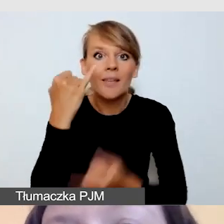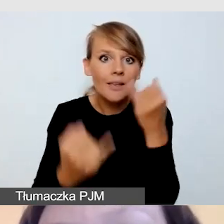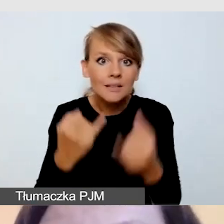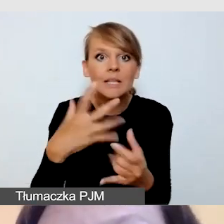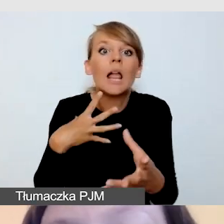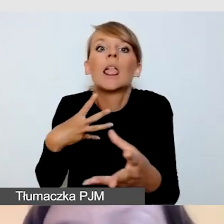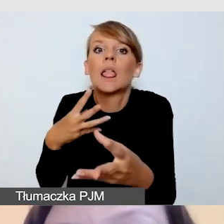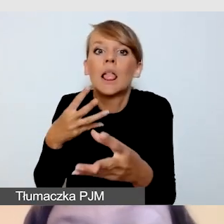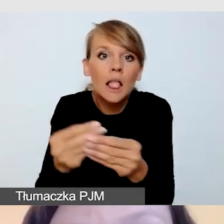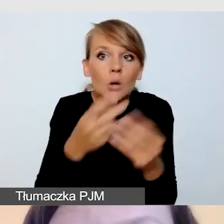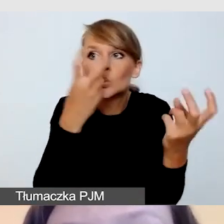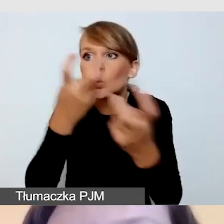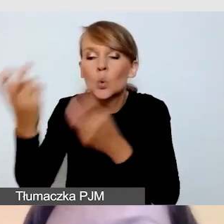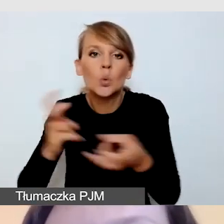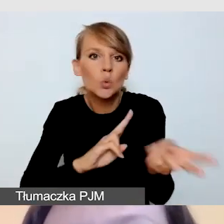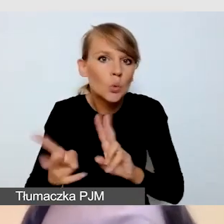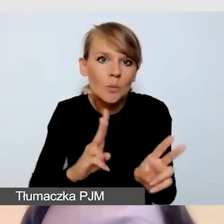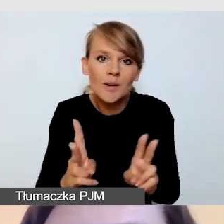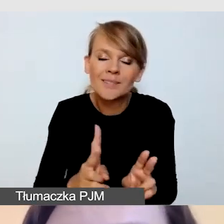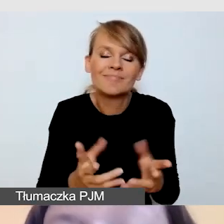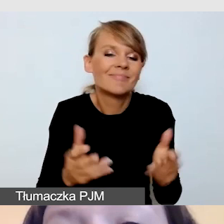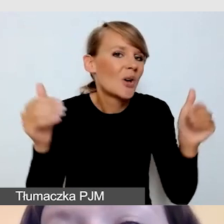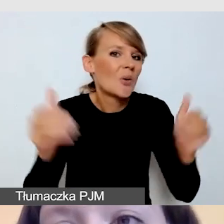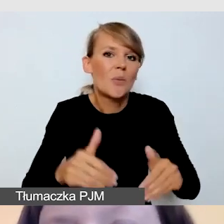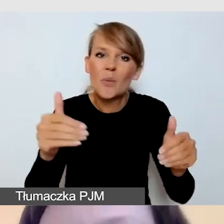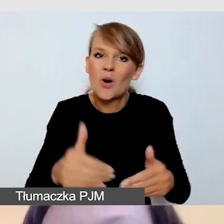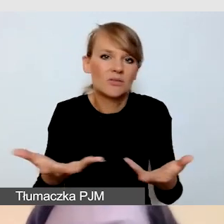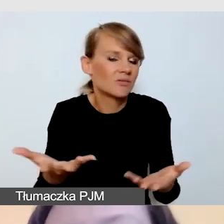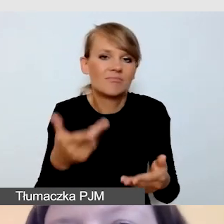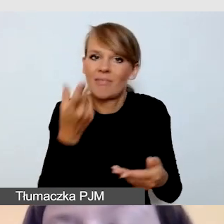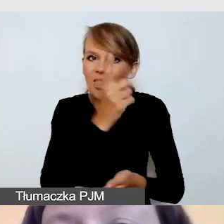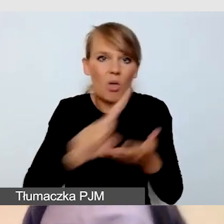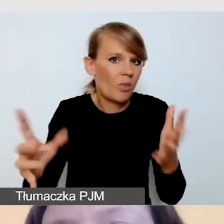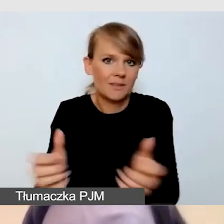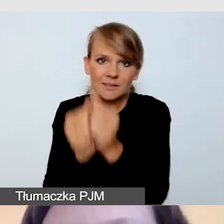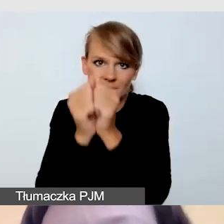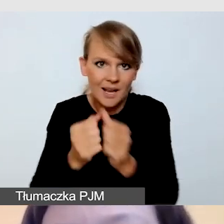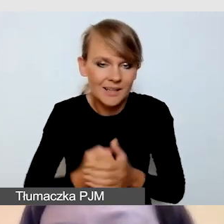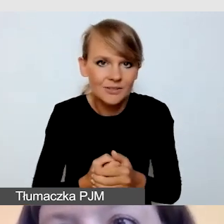możemy mieć problem ze znalezieniem tłumaczy. Nadal dostęp do tłumaczy jest ograniczony